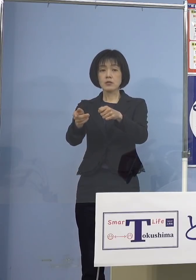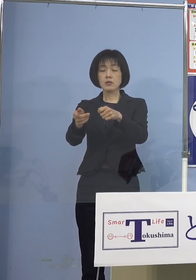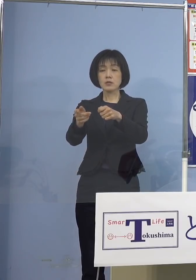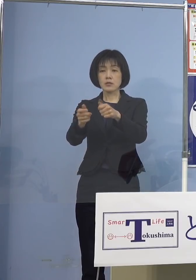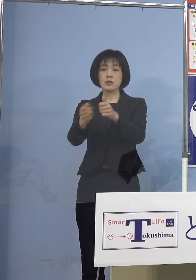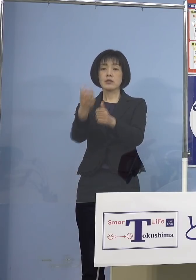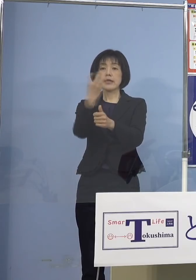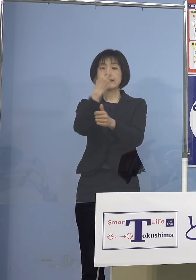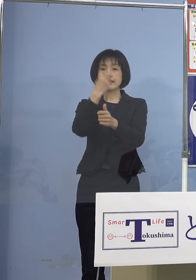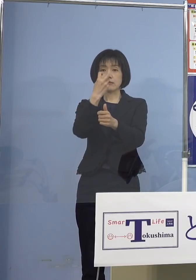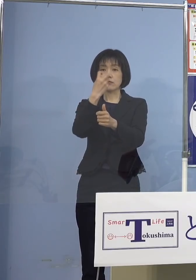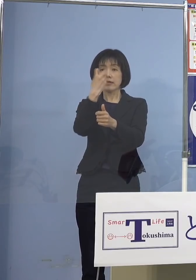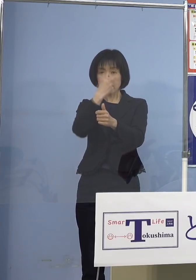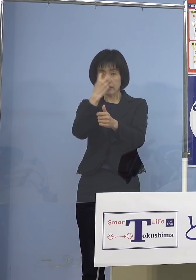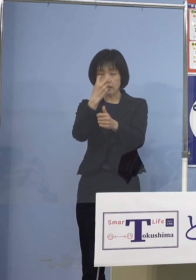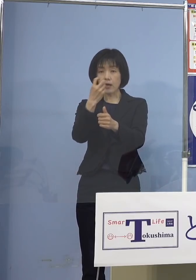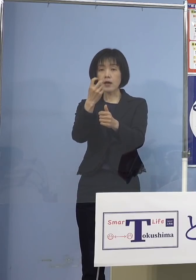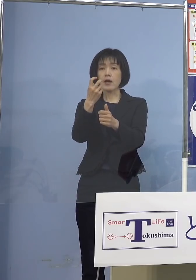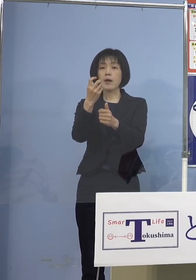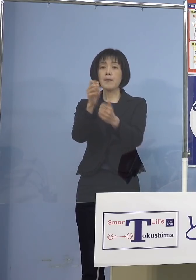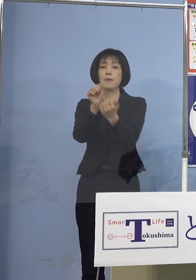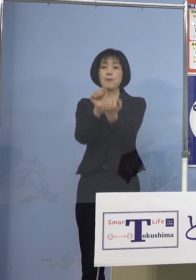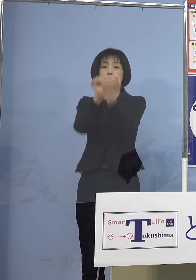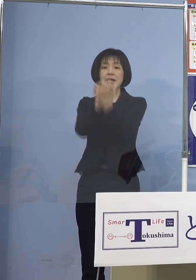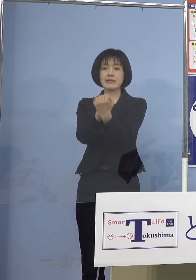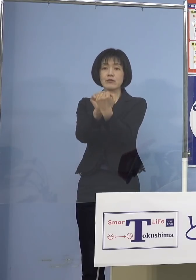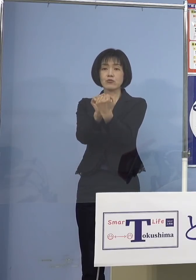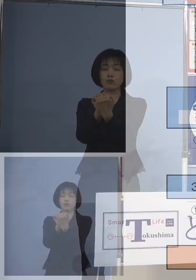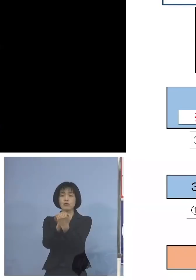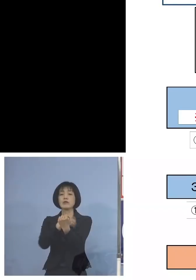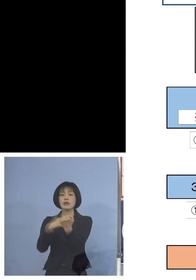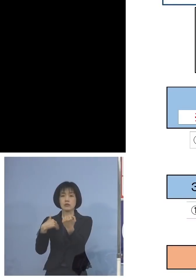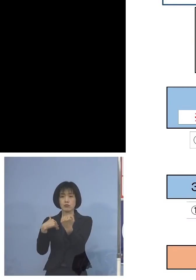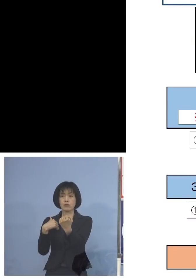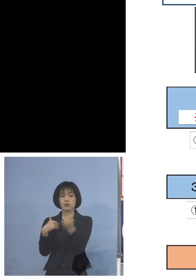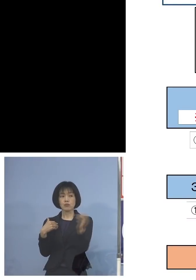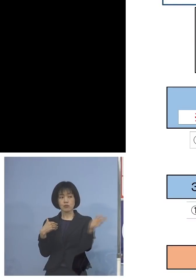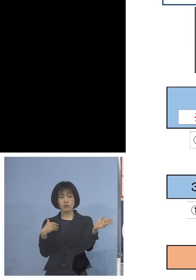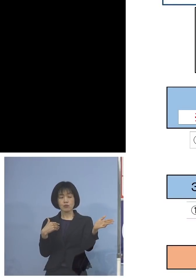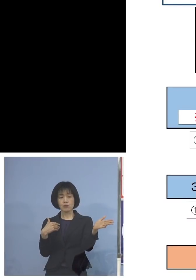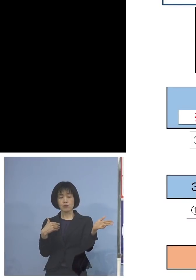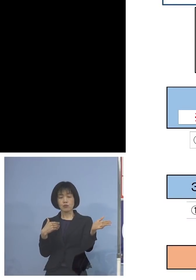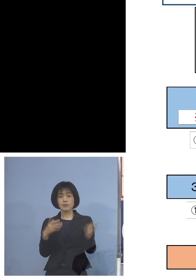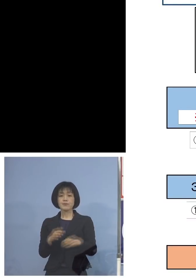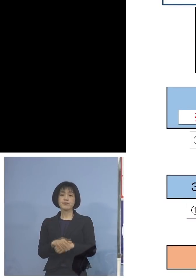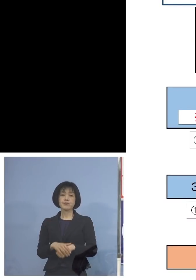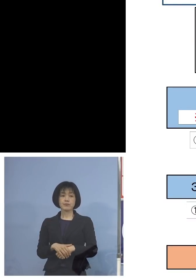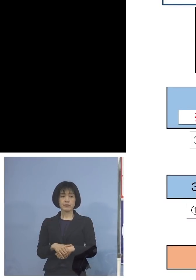追面接、こちらを 受けていただきます ということで、こちらが分かりやすい 一覧表ということですね